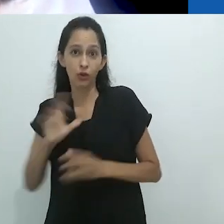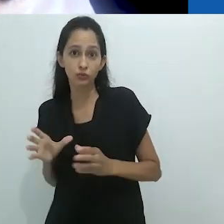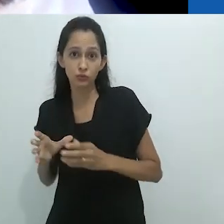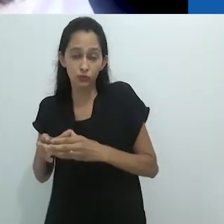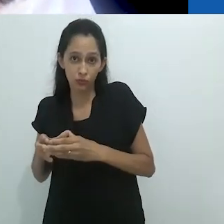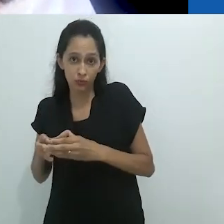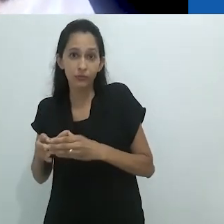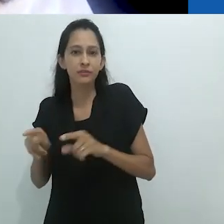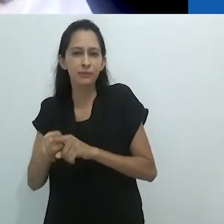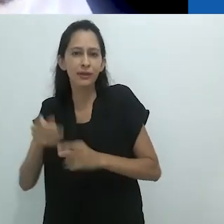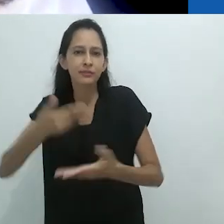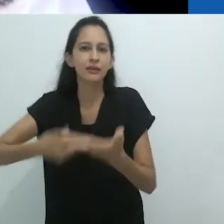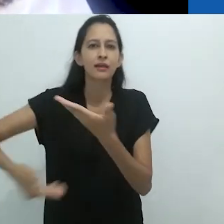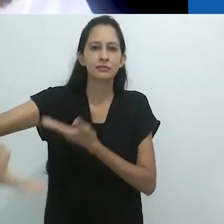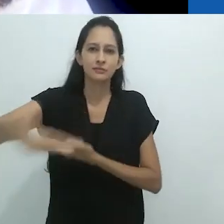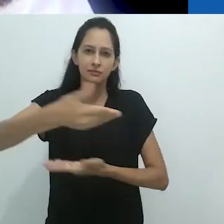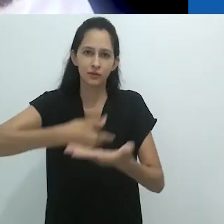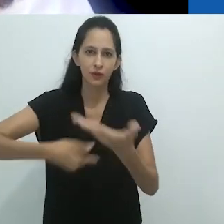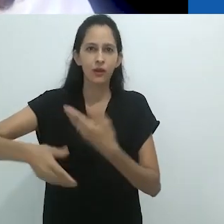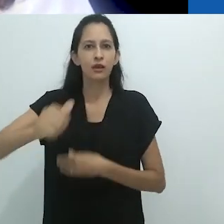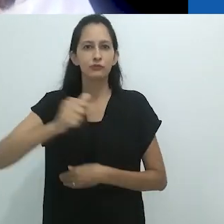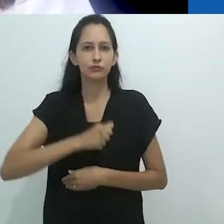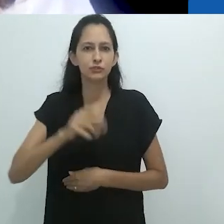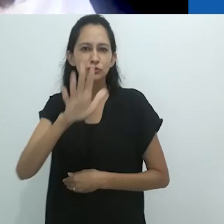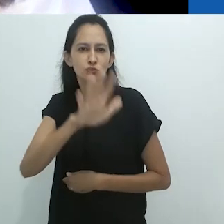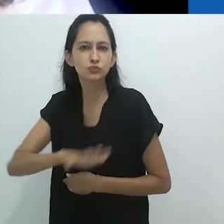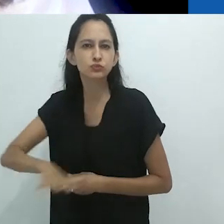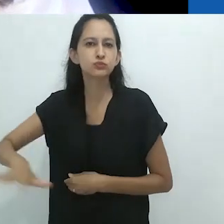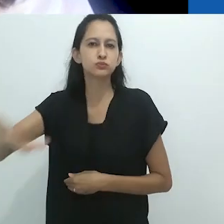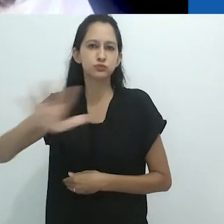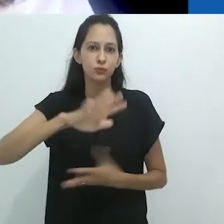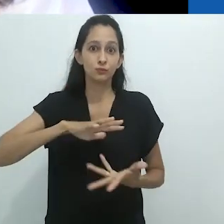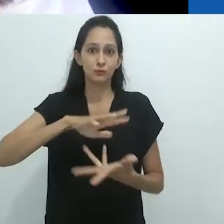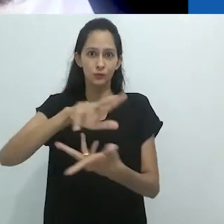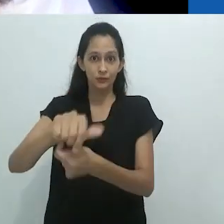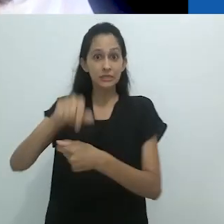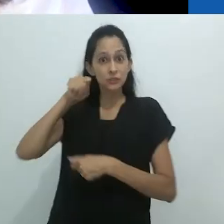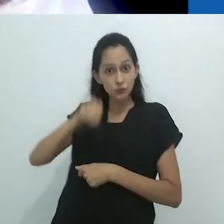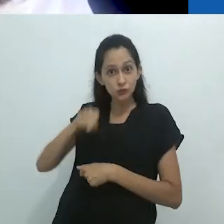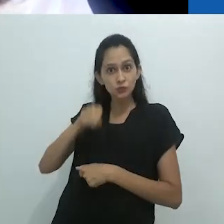Aí está a importância estratégica de resistir ao autoritarismo,